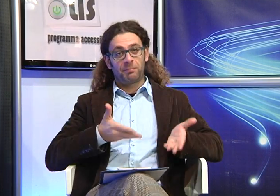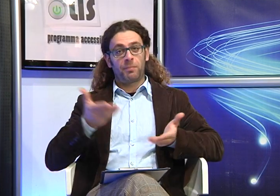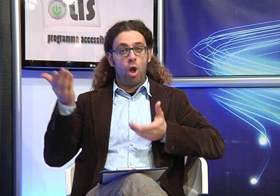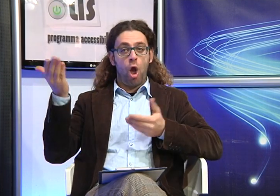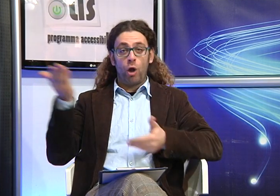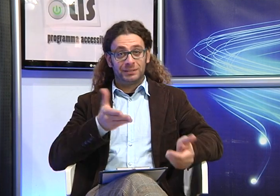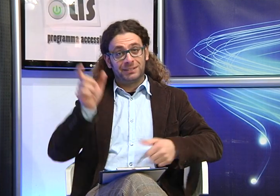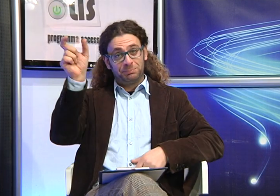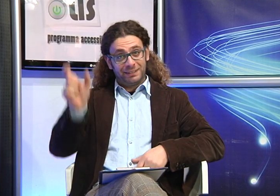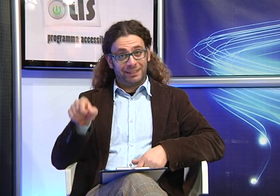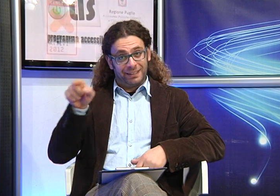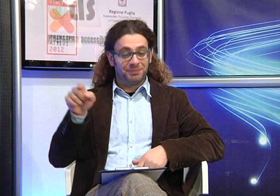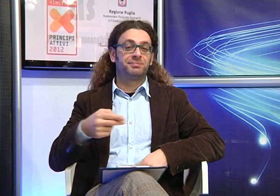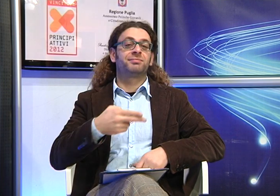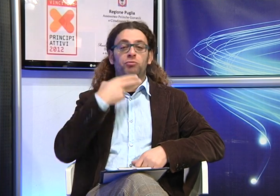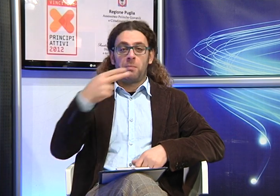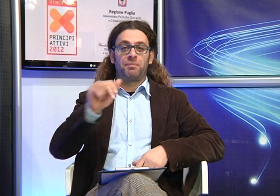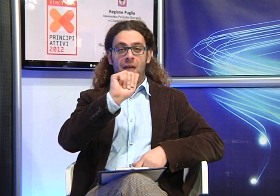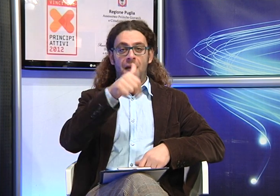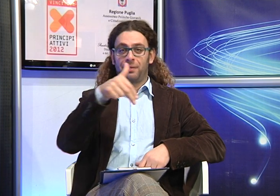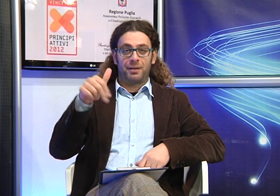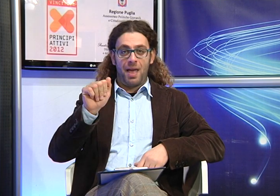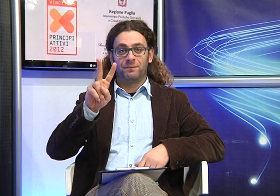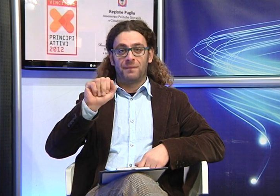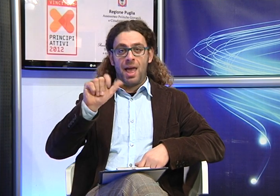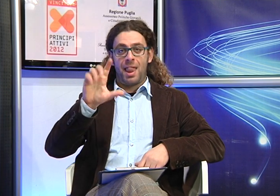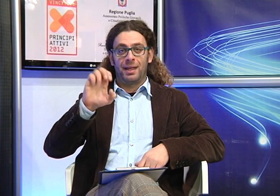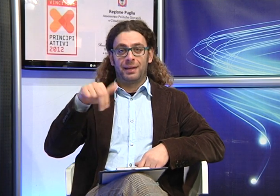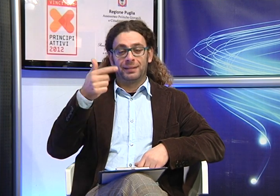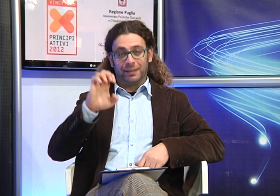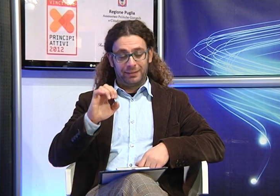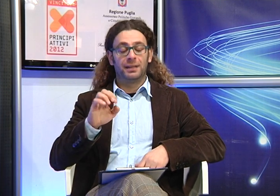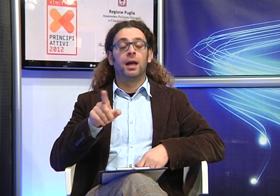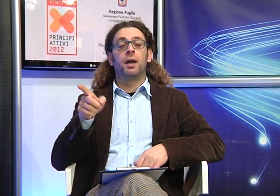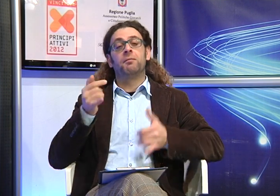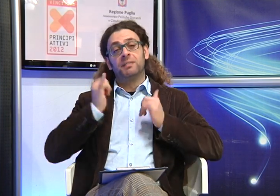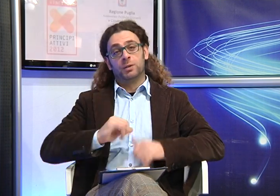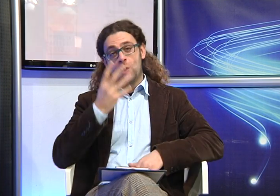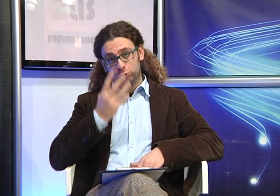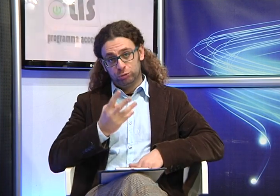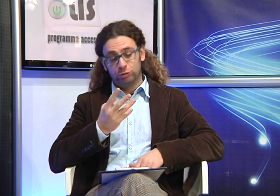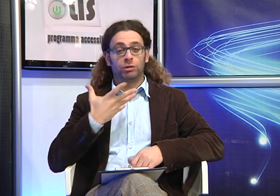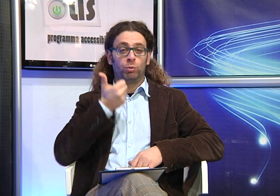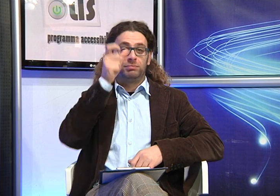Oggi è qui con noi la Signora Anna Valente, mamma di 4 figli di cui una sorda.